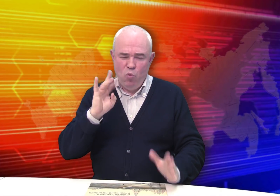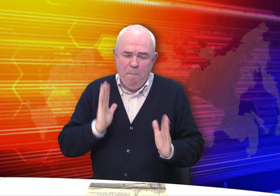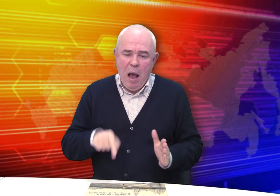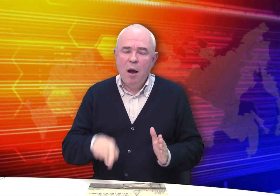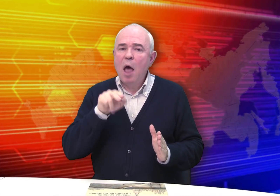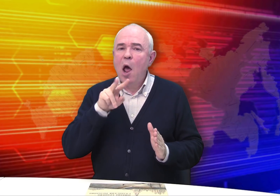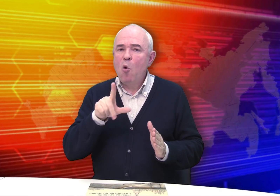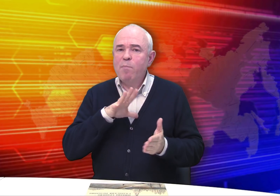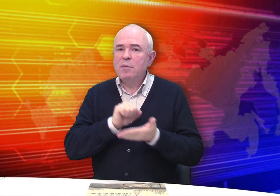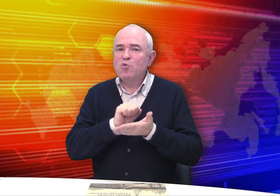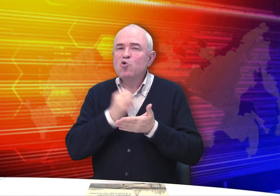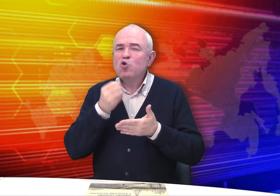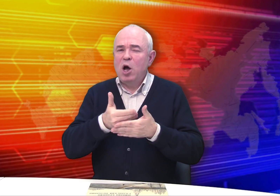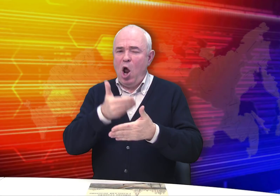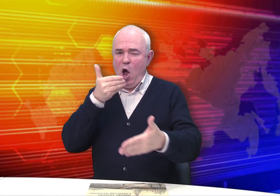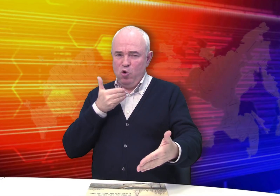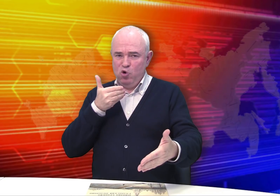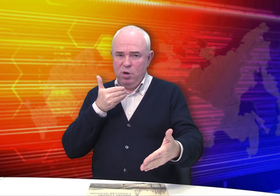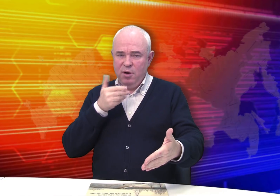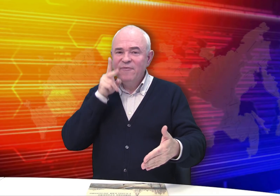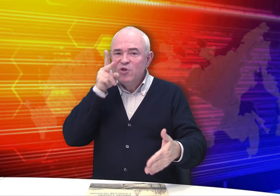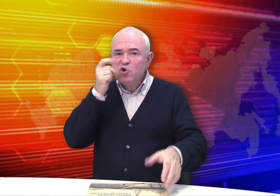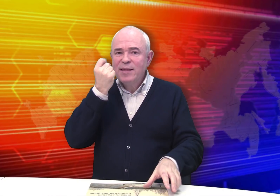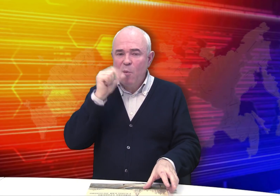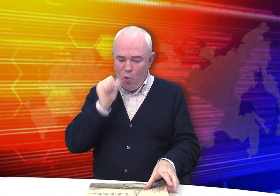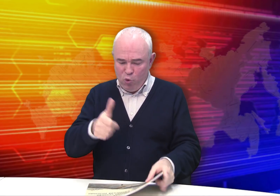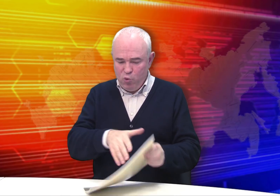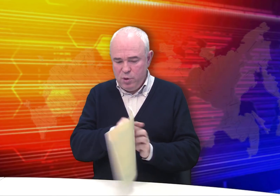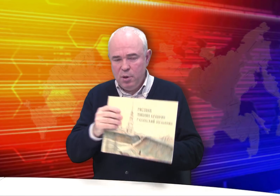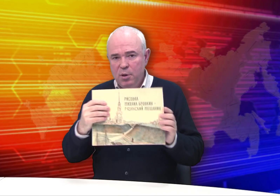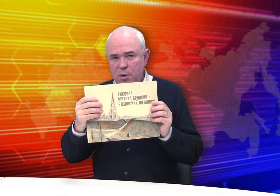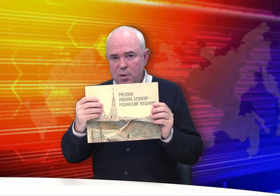Но на самом деле этот каталог издали раньше, в 2011 году.